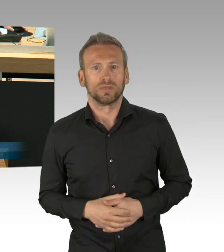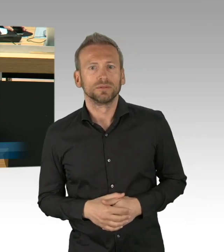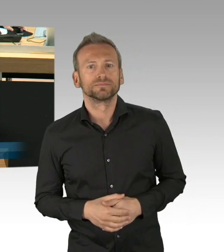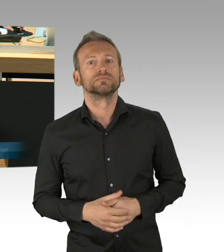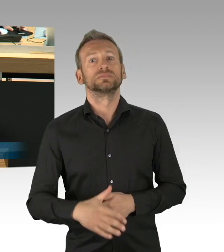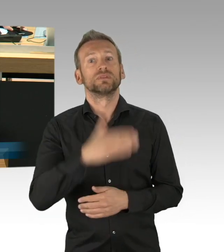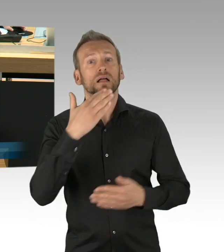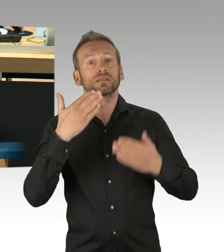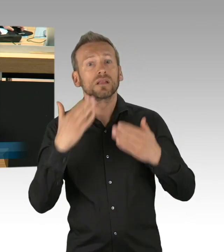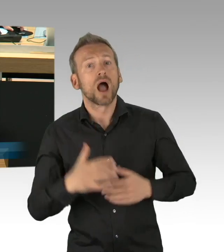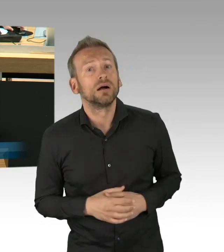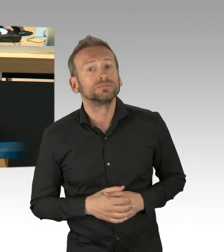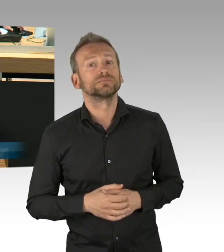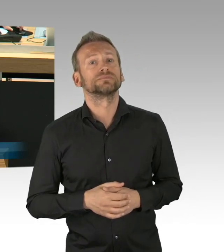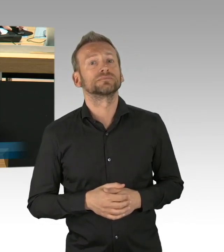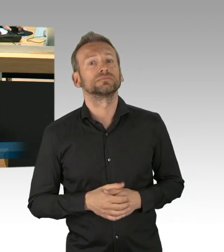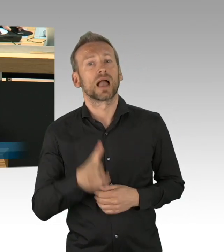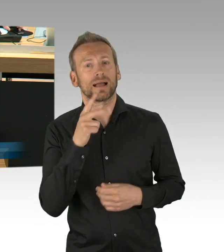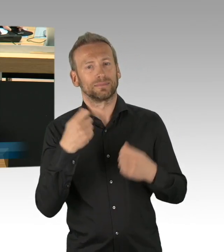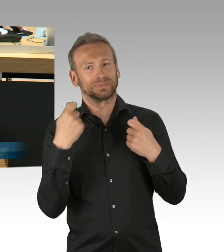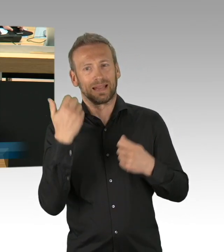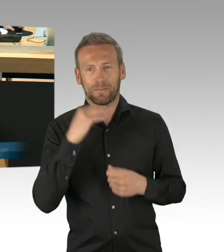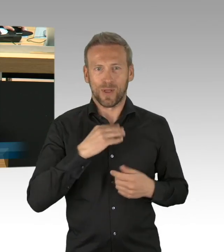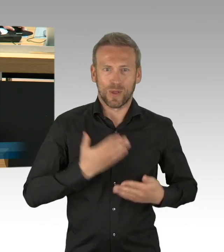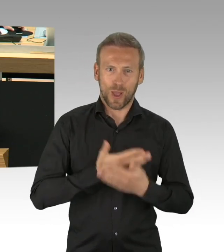des SARS COV-II Eindämmungsverordnung wird unter diesem Punkt mit Dringlichkeit aufgerufen